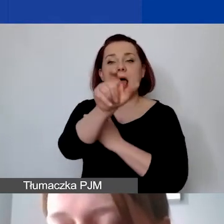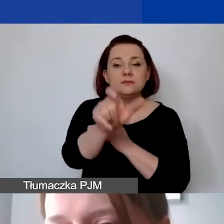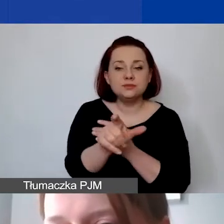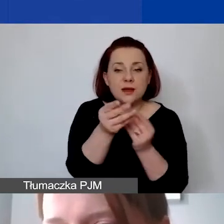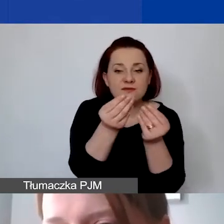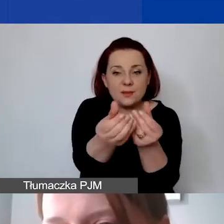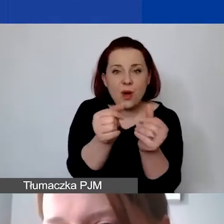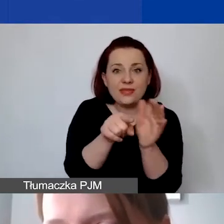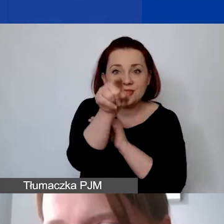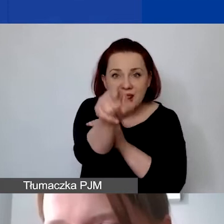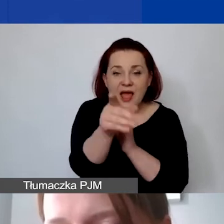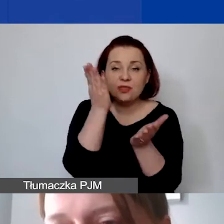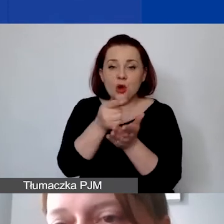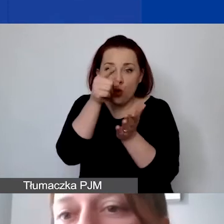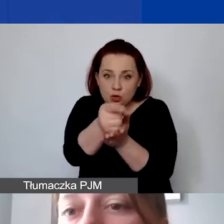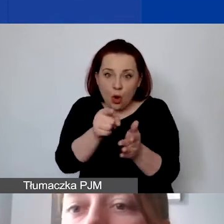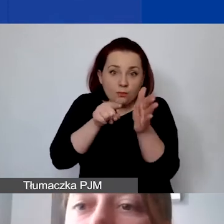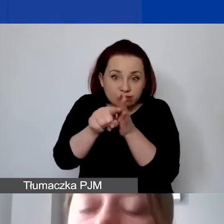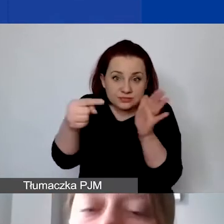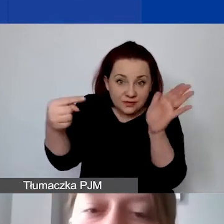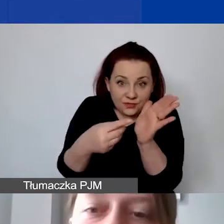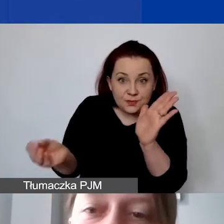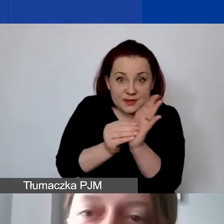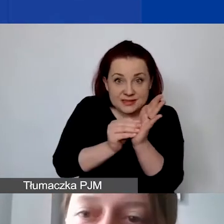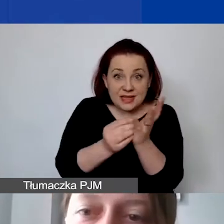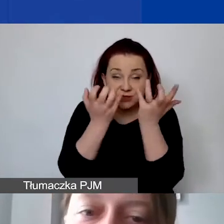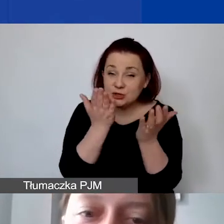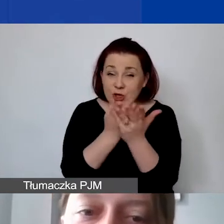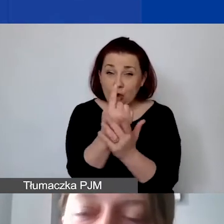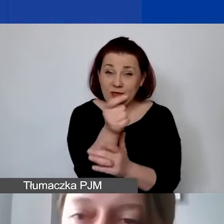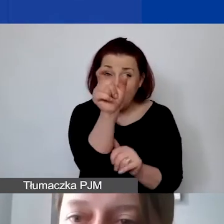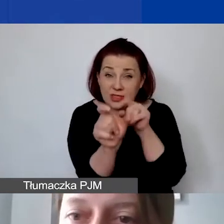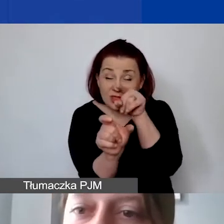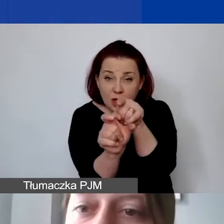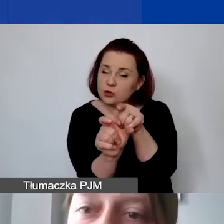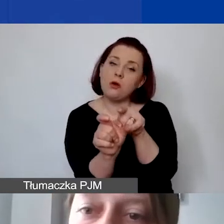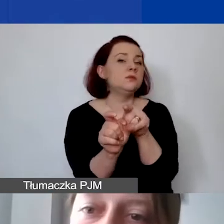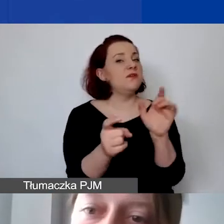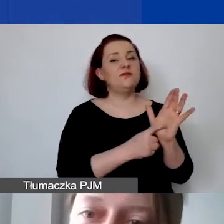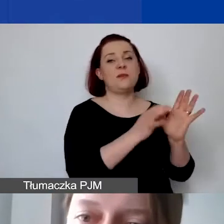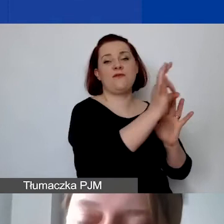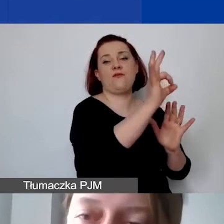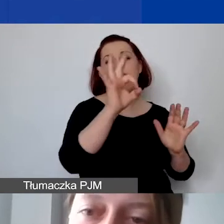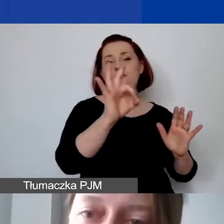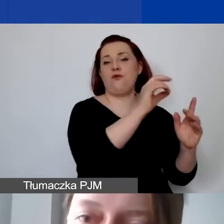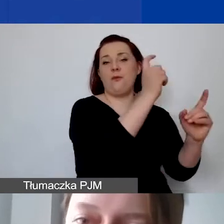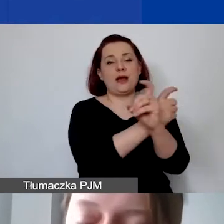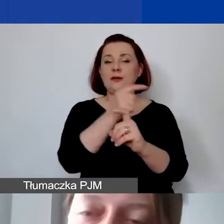i tylko tam chcieliby je państwo wykazać. Zgodnie z wymogami donorów musi być on rozłożony proporcjonalnie